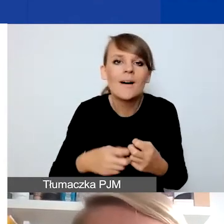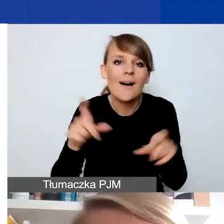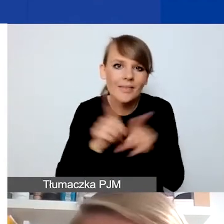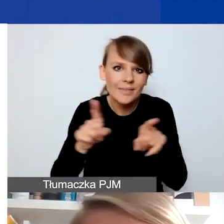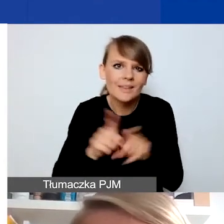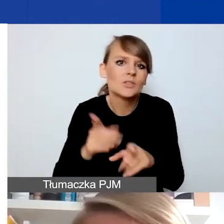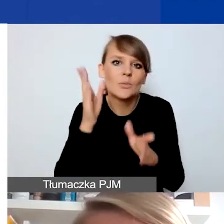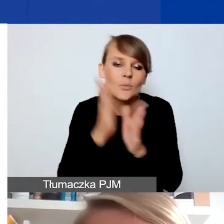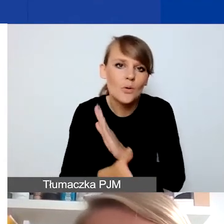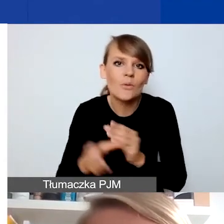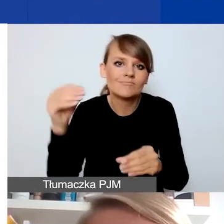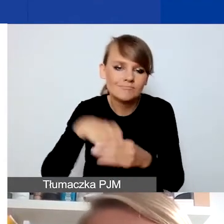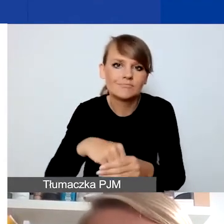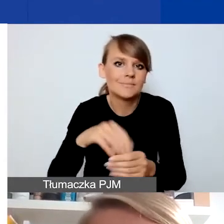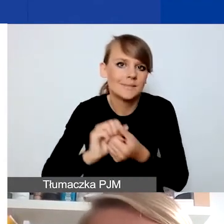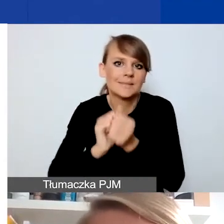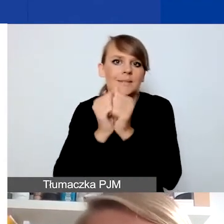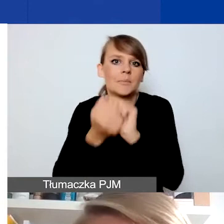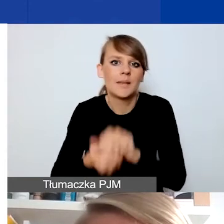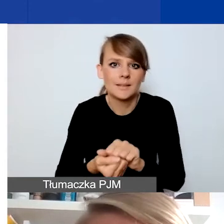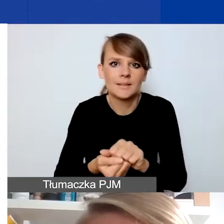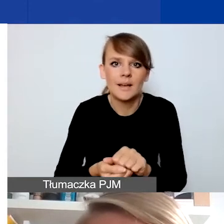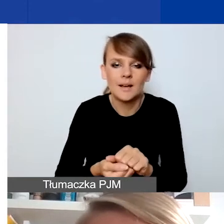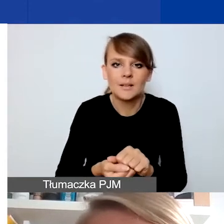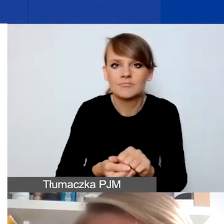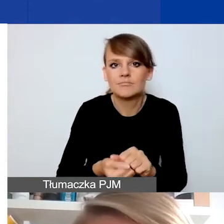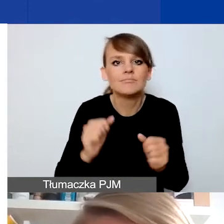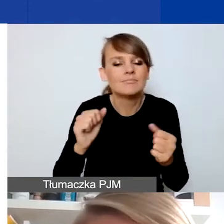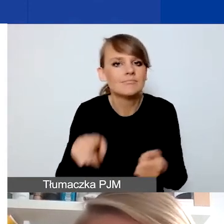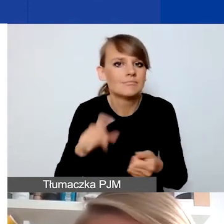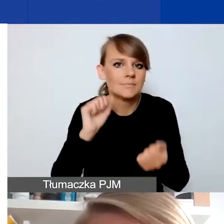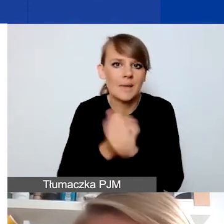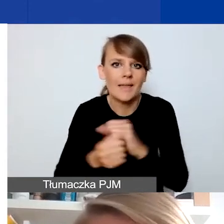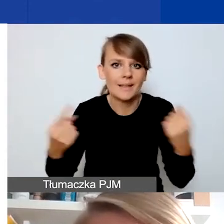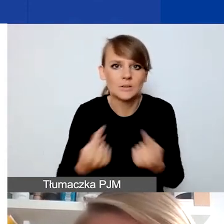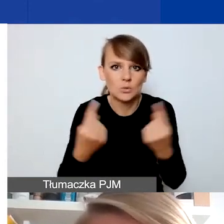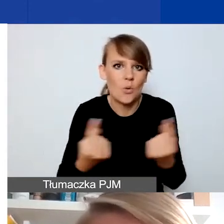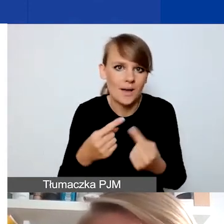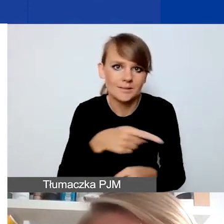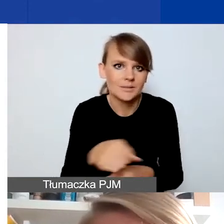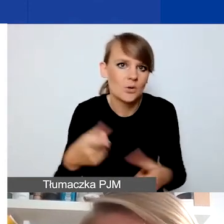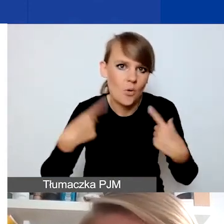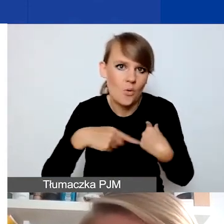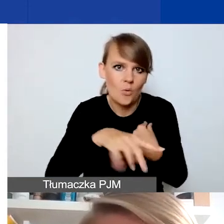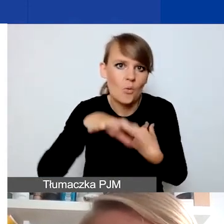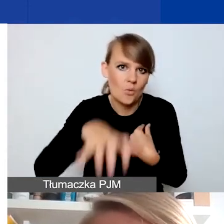w jakiś konkretny sposób, dosyć gwałtownie sytuację danych osób, danej grupy odbiorców czy odbiorczyń,